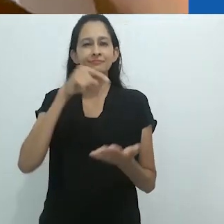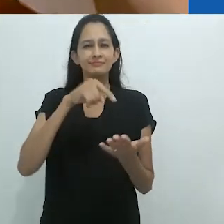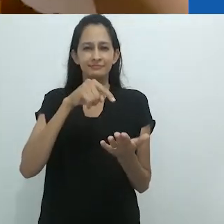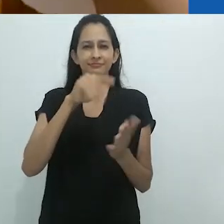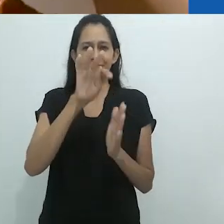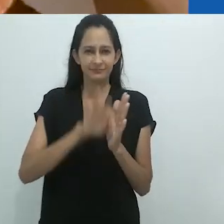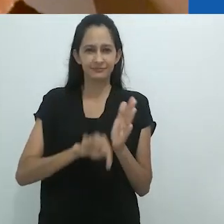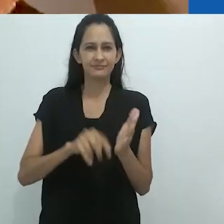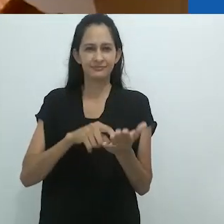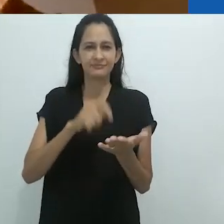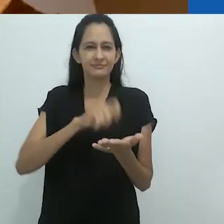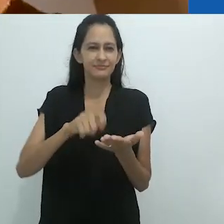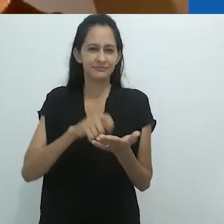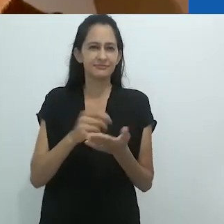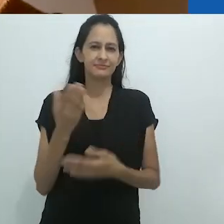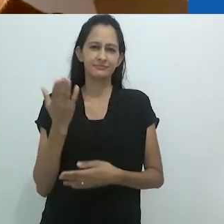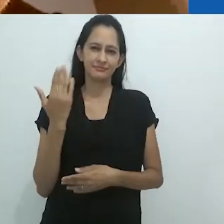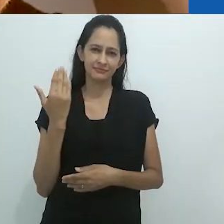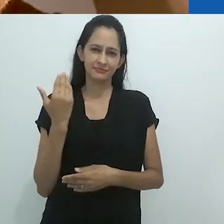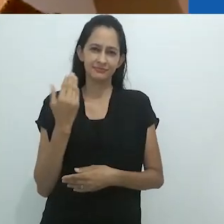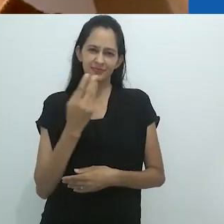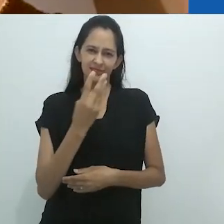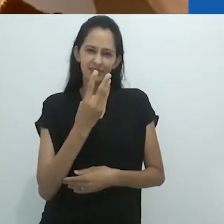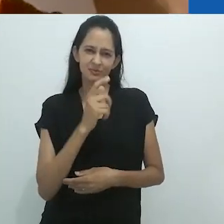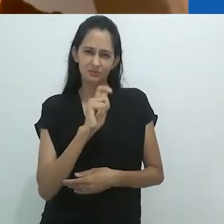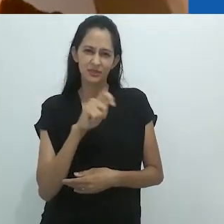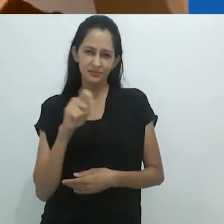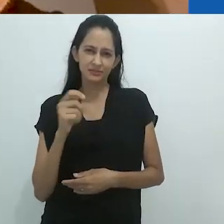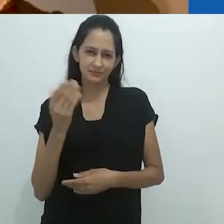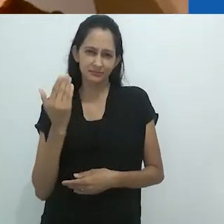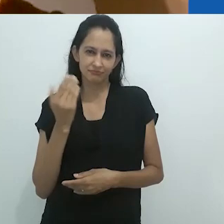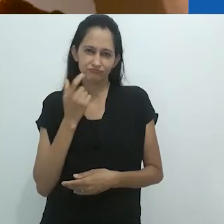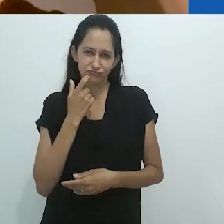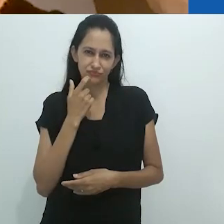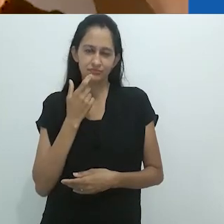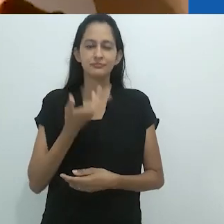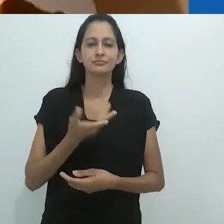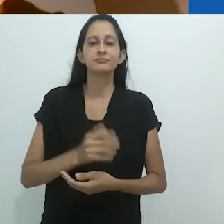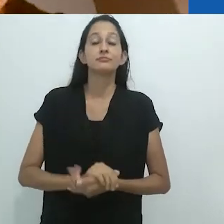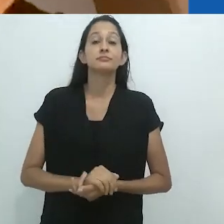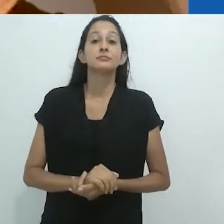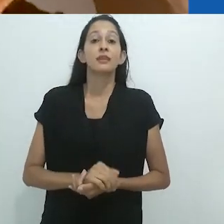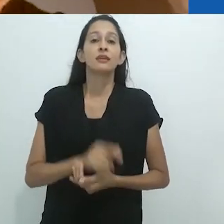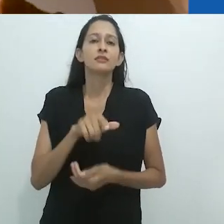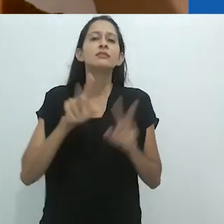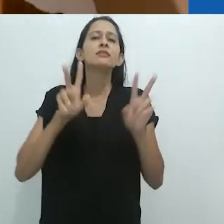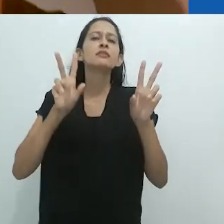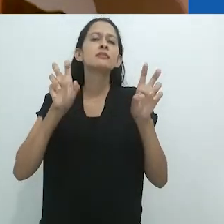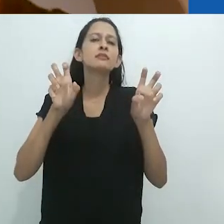Este é um ensaio que eu escrevi recentemente, há cerca de 3 meses